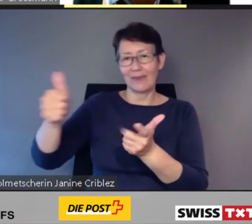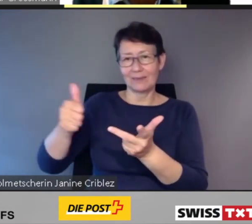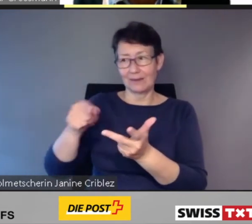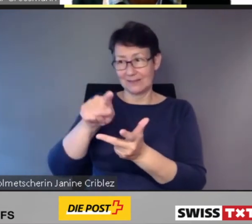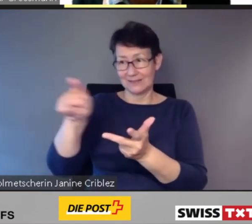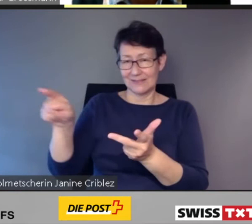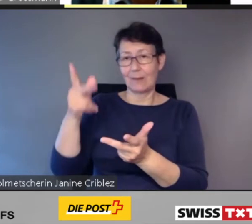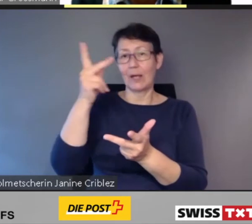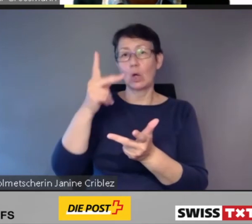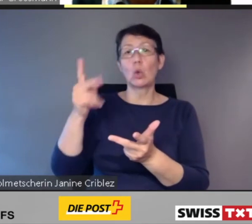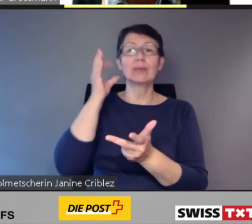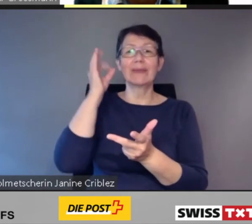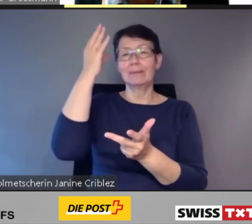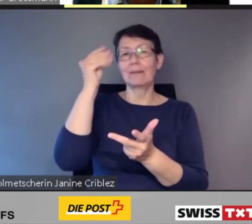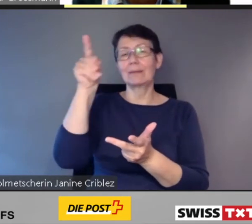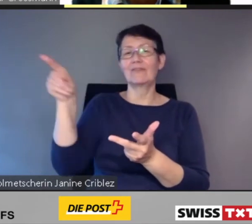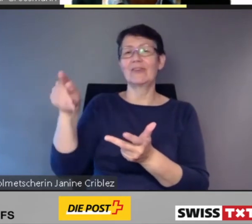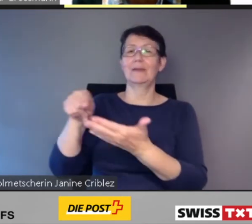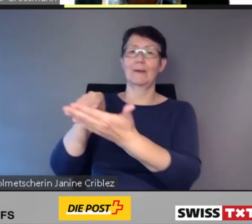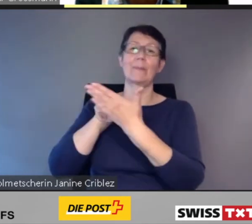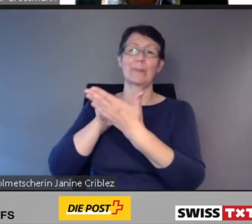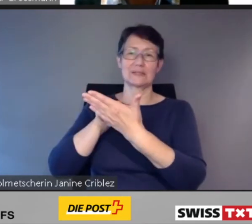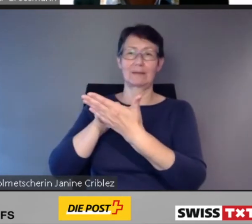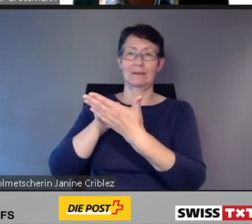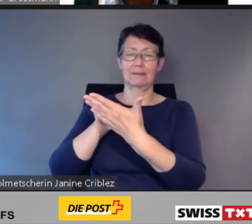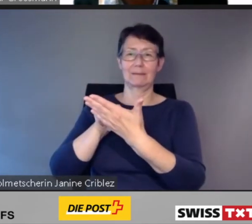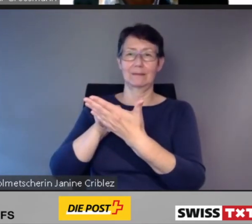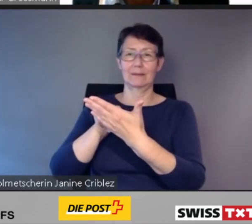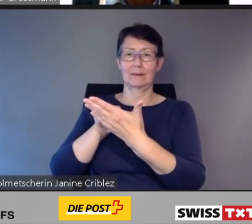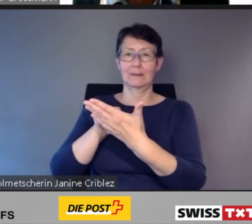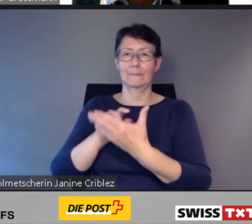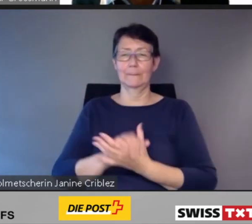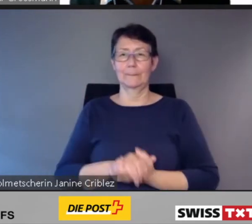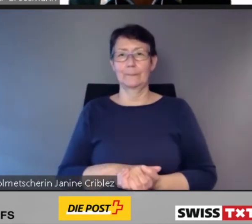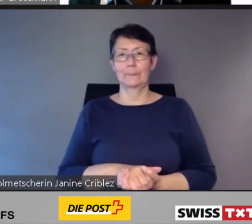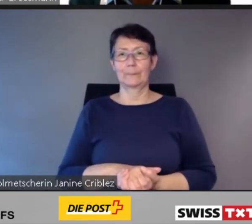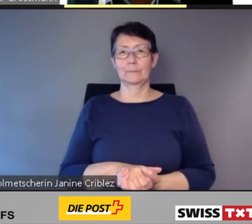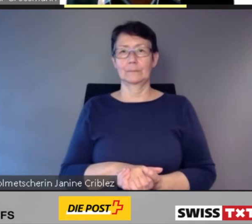Ich komme zur zweiten Kernaussage.